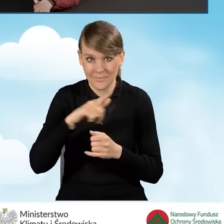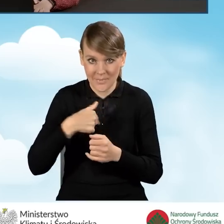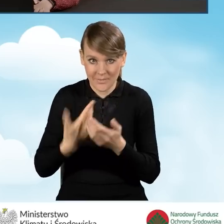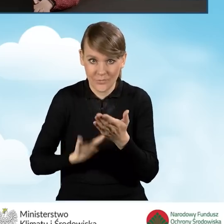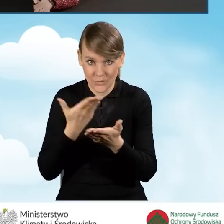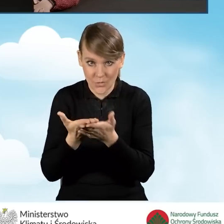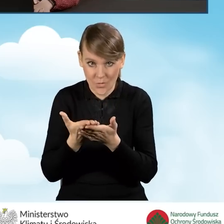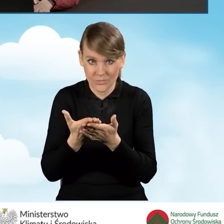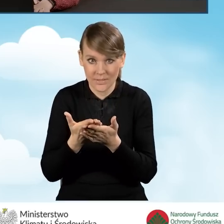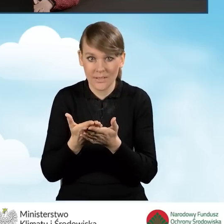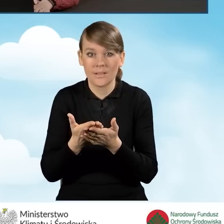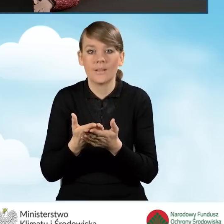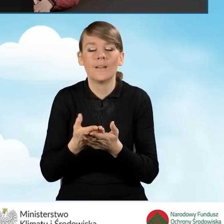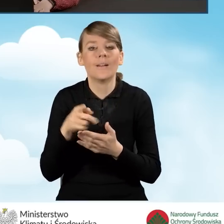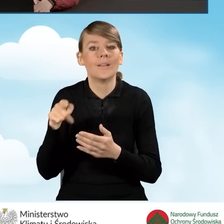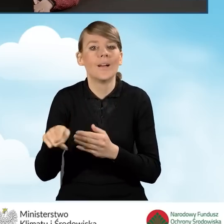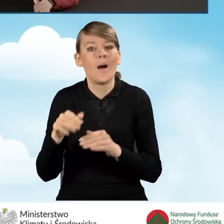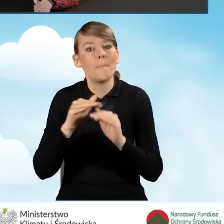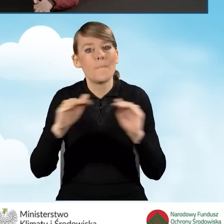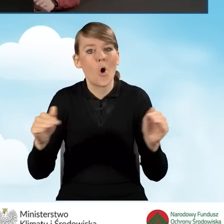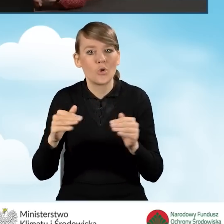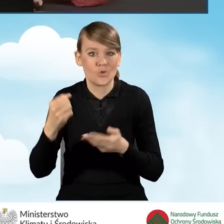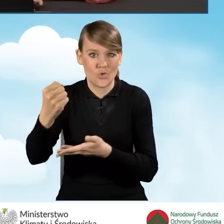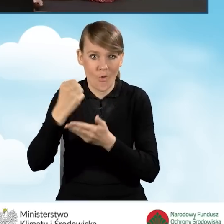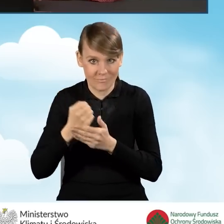w ramach podwyższonego poziomu dofinansowania.